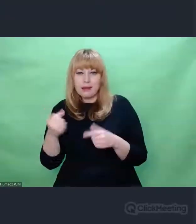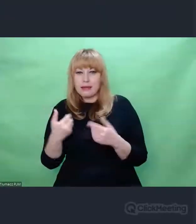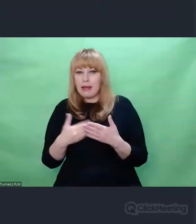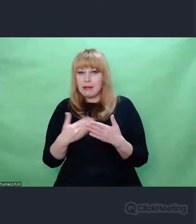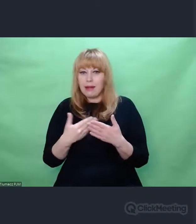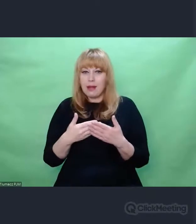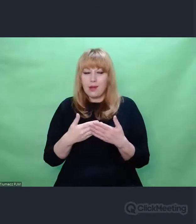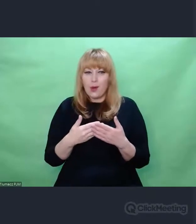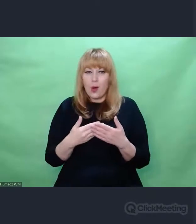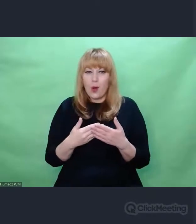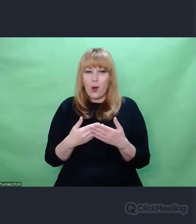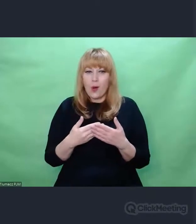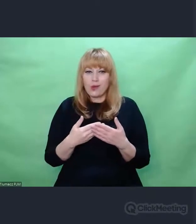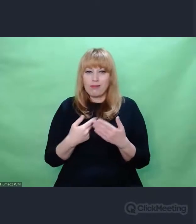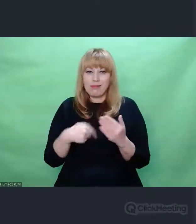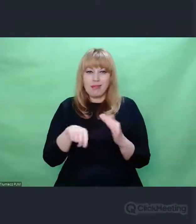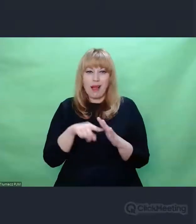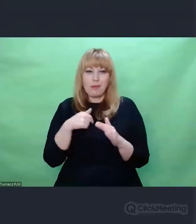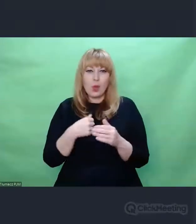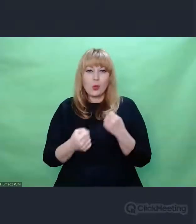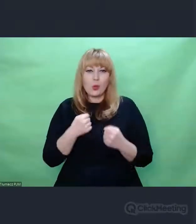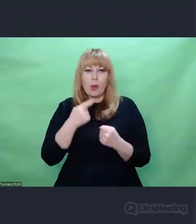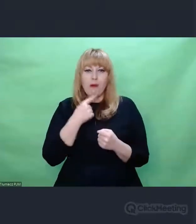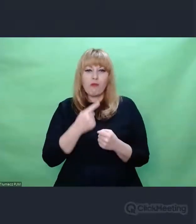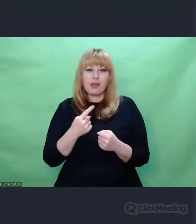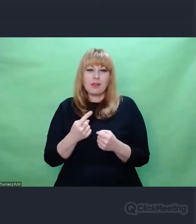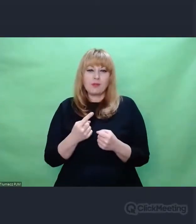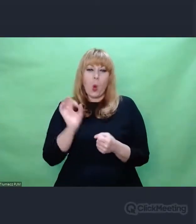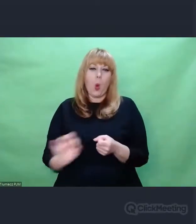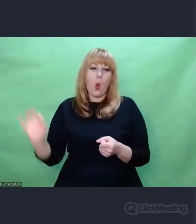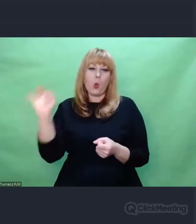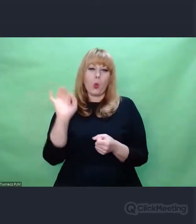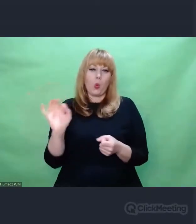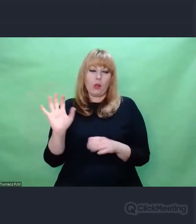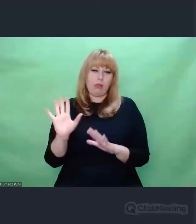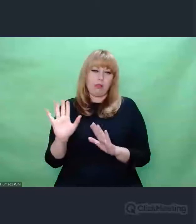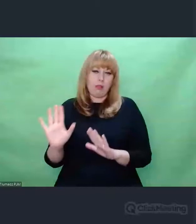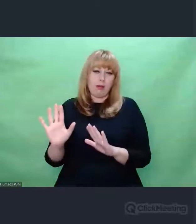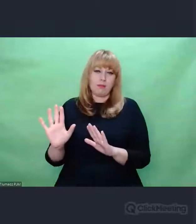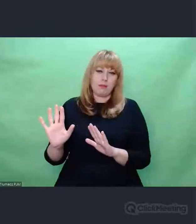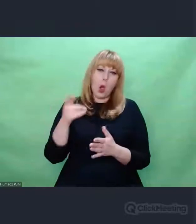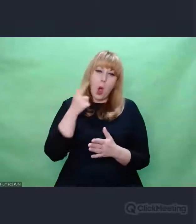jest mi trudno mówić o ogólności, bo mam wrażenie, że refleksja artystyczna